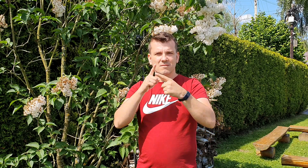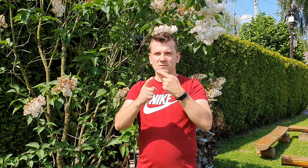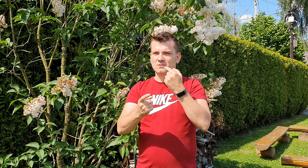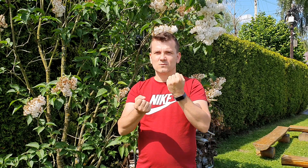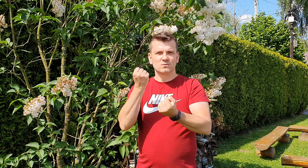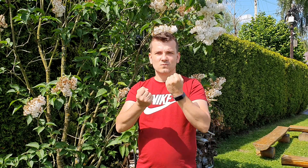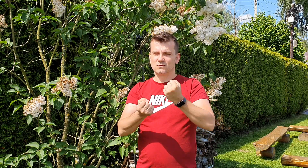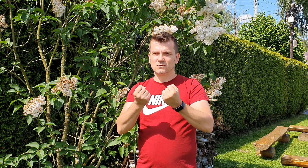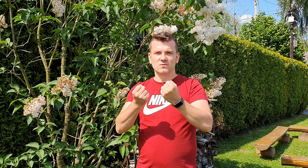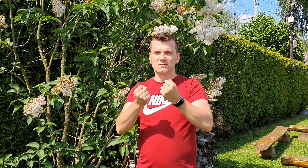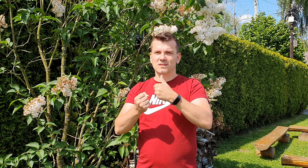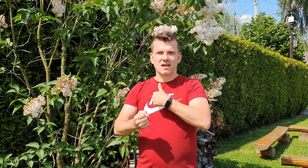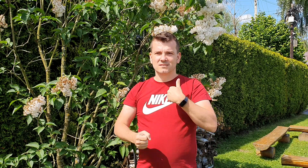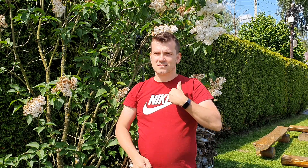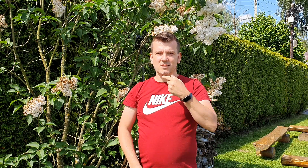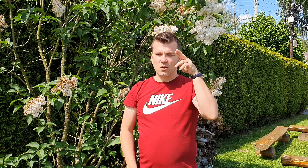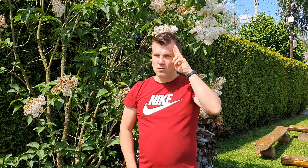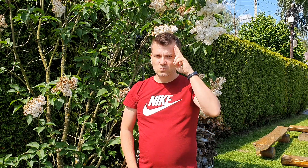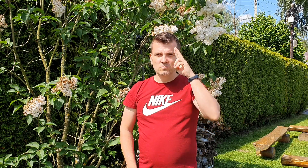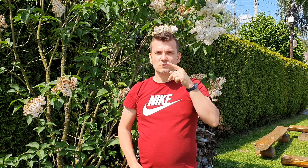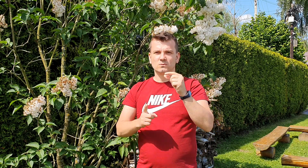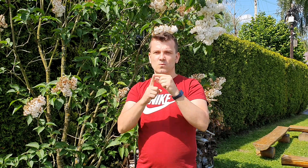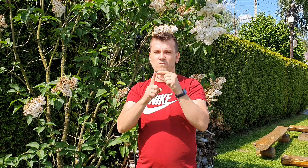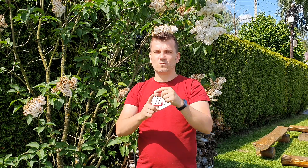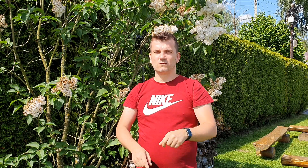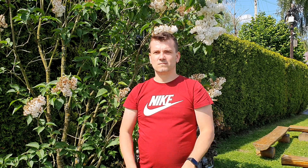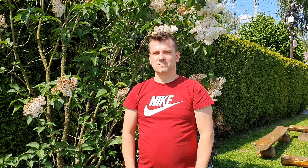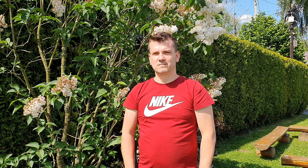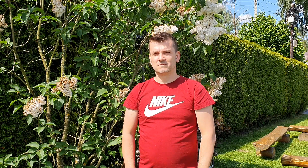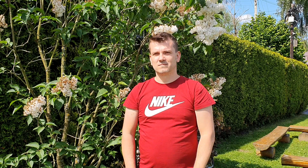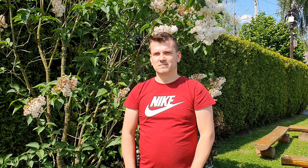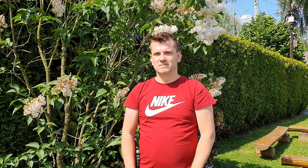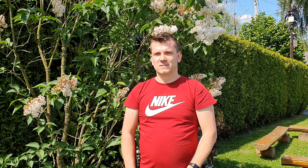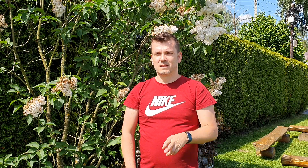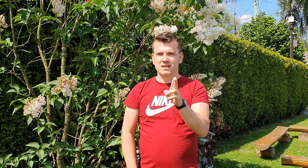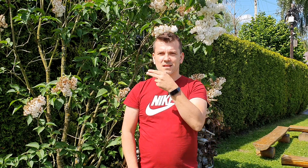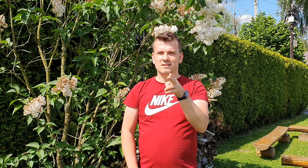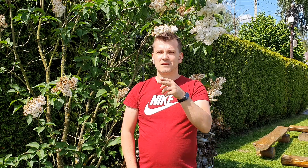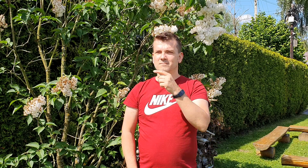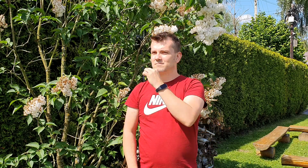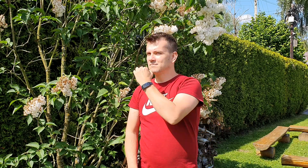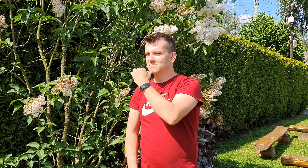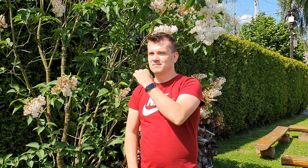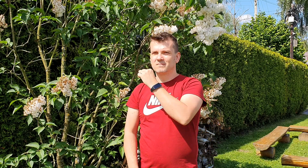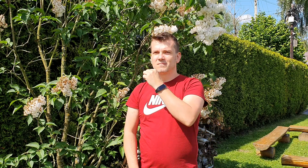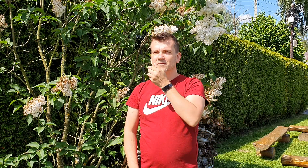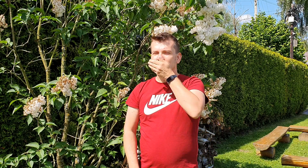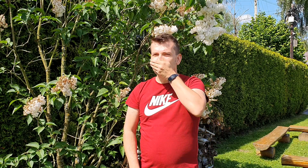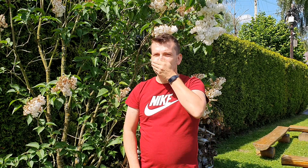jest dla nas trudna do zrozumienia kiedy odwracasz głowę lub zasłaniasz usta